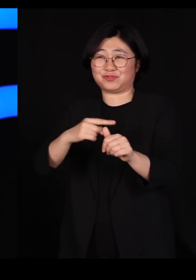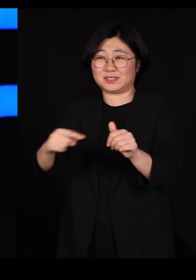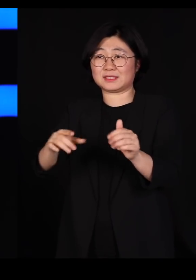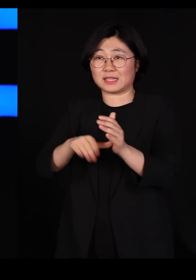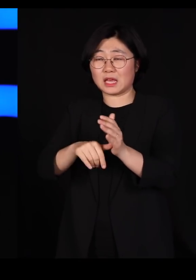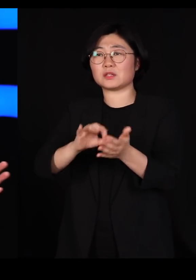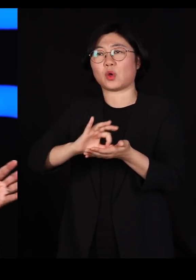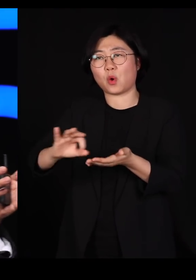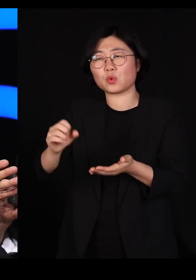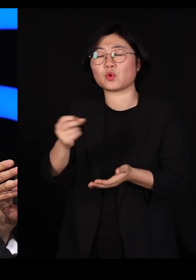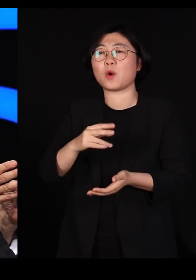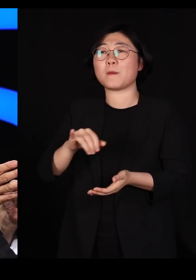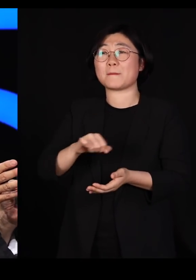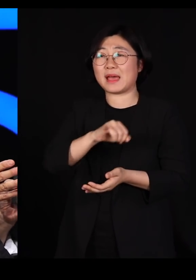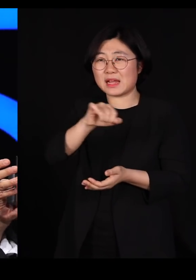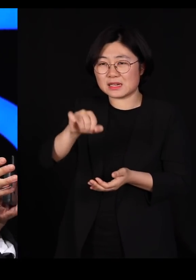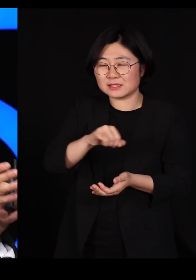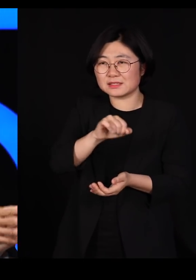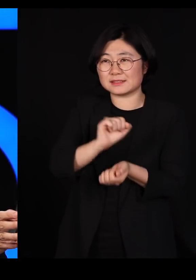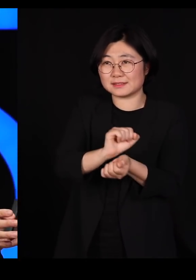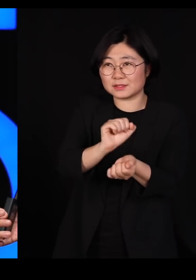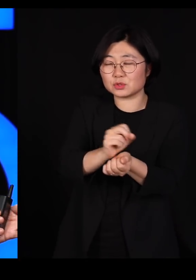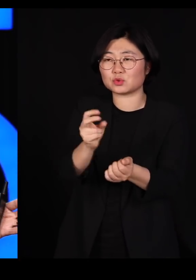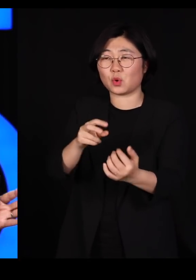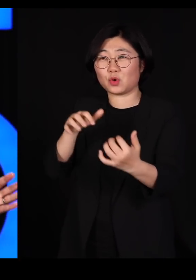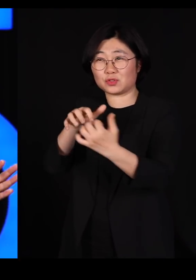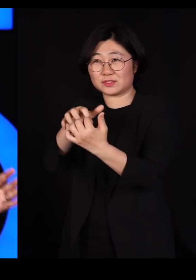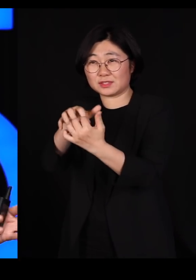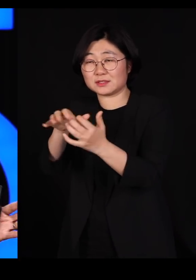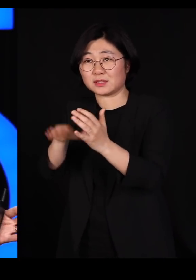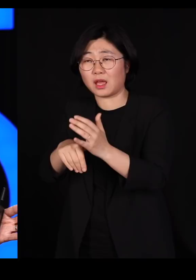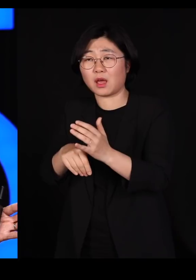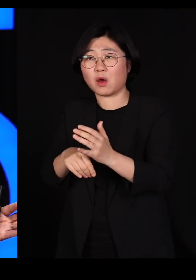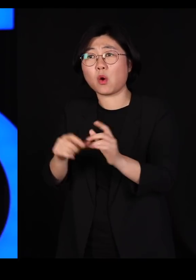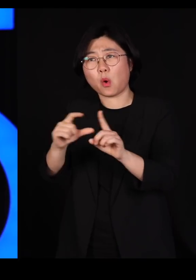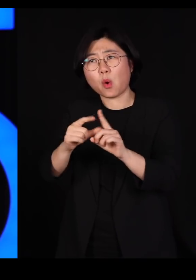바이러스랑 전쟁할 때도 똑같은 용어를 씁니다